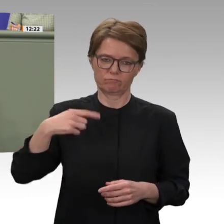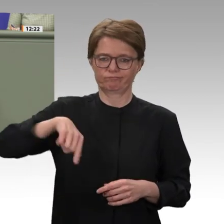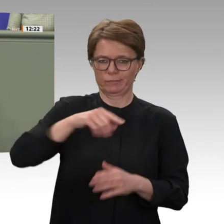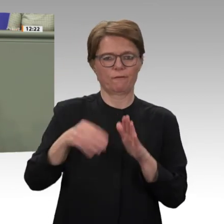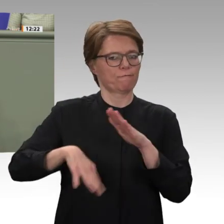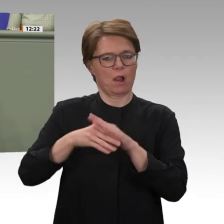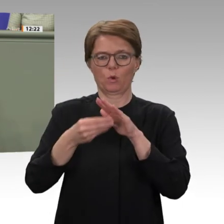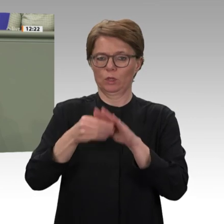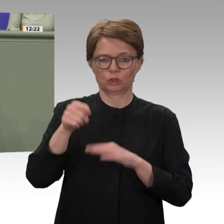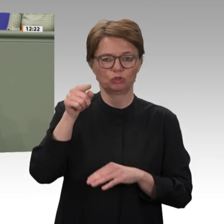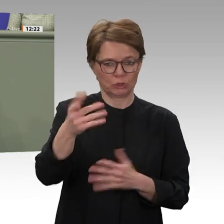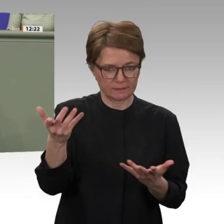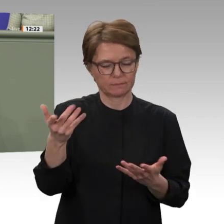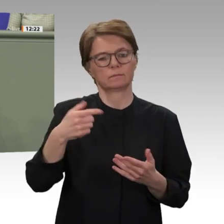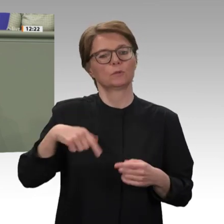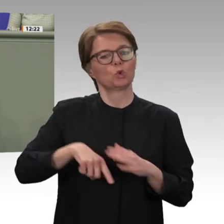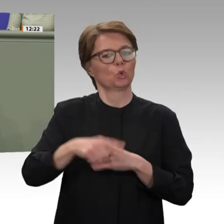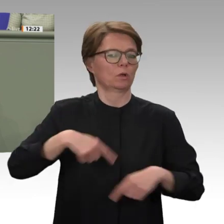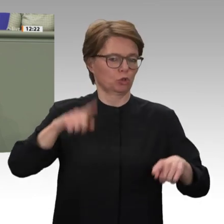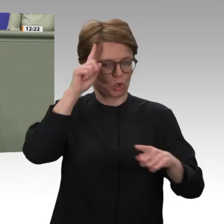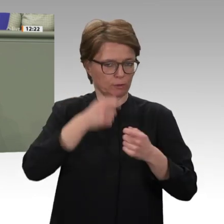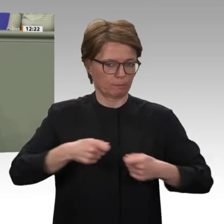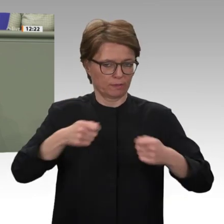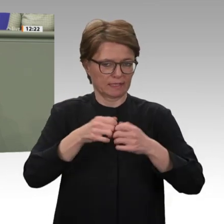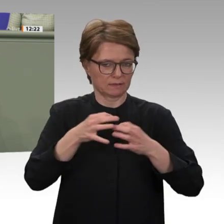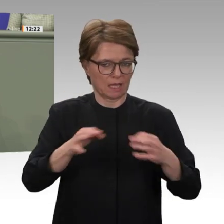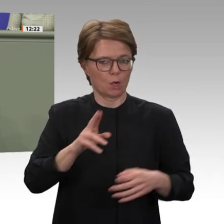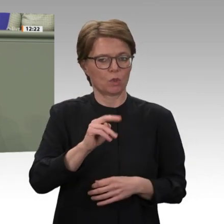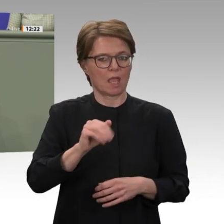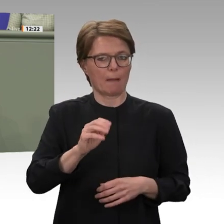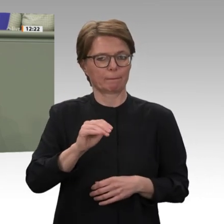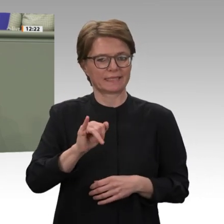nur 300 000 Zivilisten getötet, sondern zudem Tausende Menschen vertrieben, zahlreiche